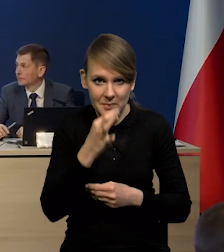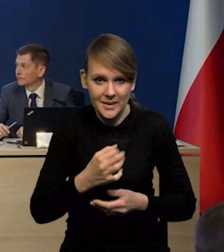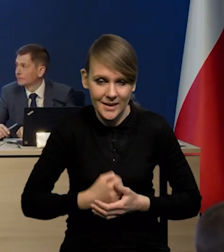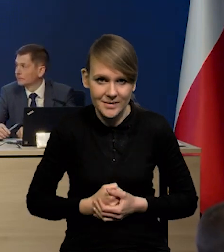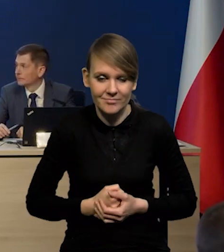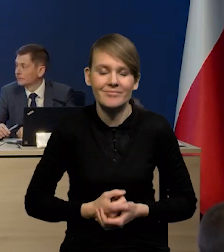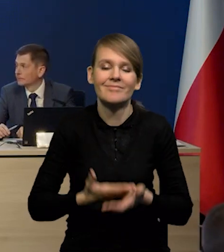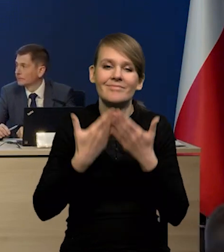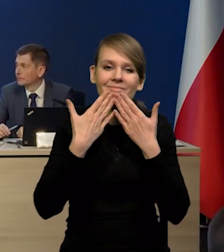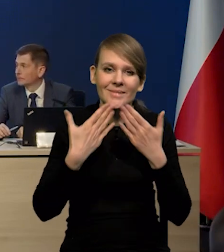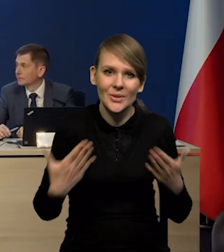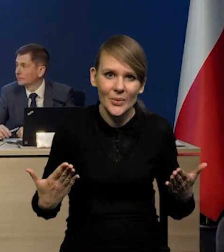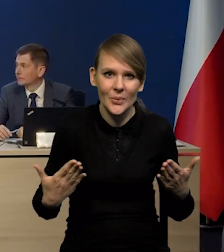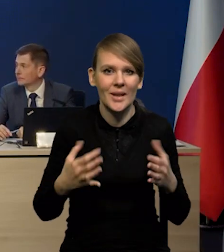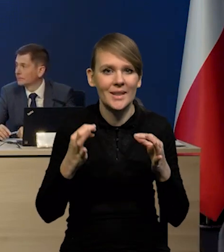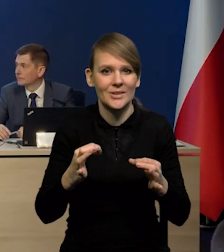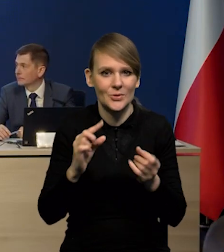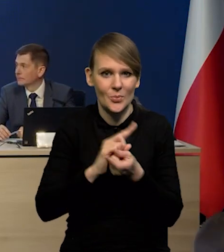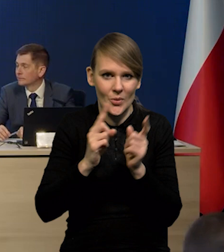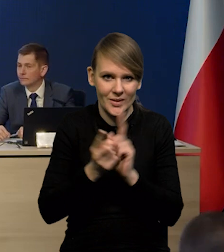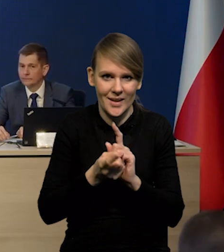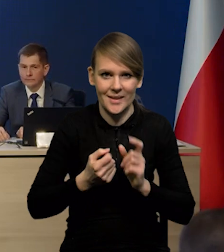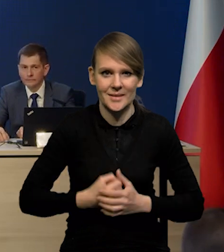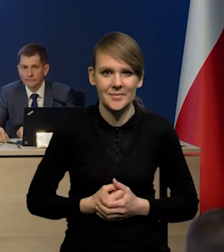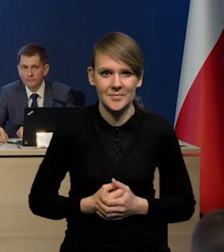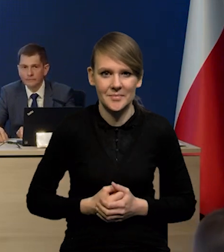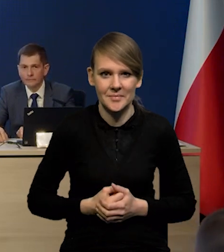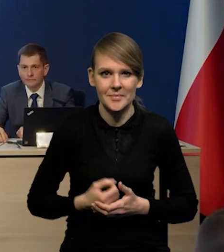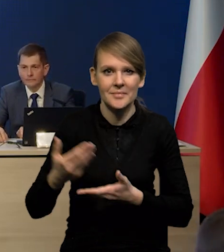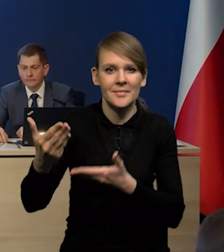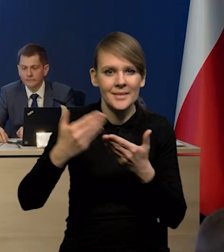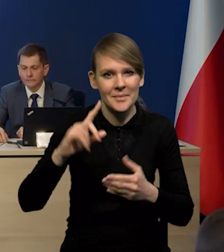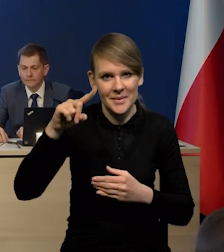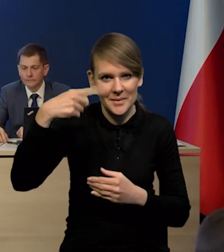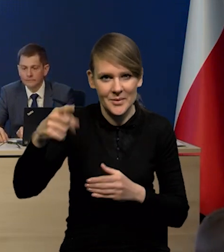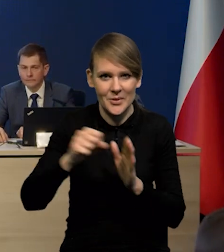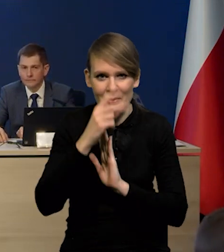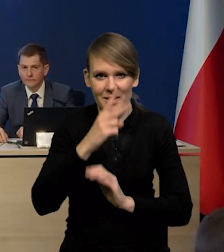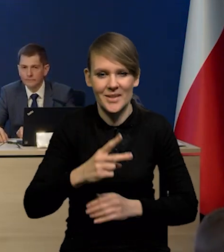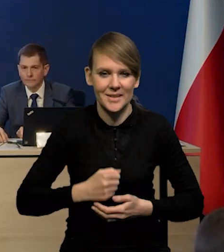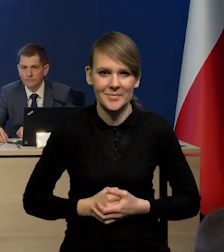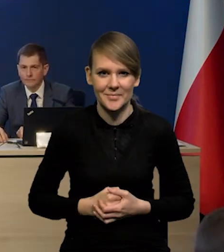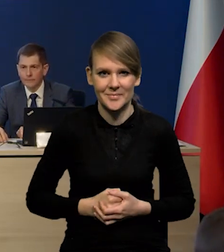Wobec tego bardzo dziękuję. Dziękujemy za dzisiejsze spotkanie i zapraszamy na kolejne. Do zobaczenia! Dziękuję.